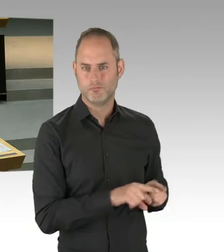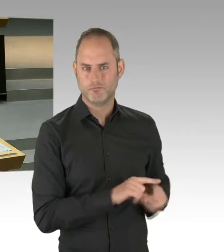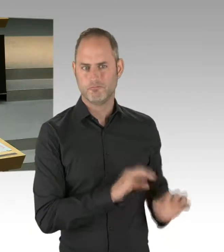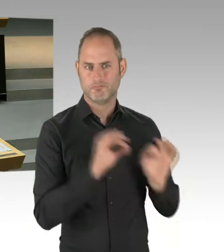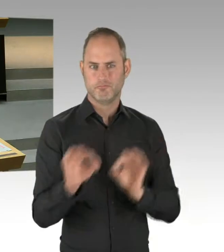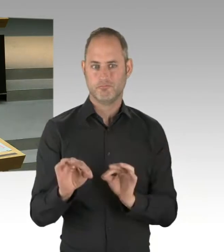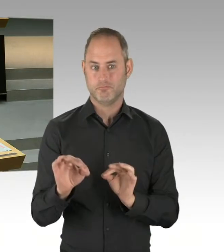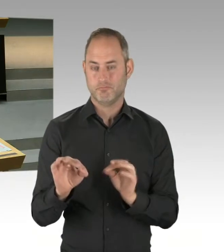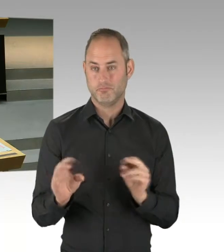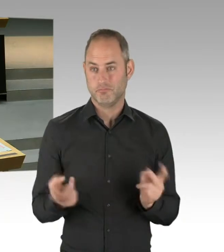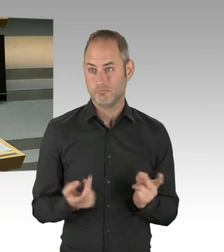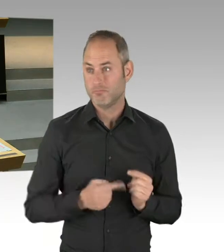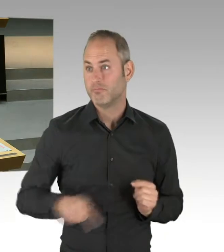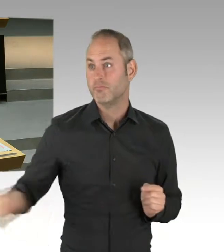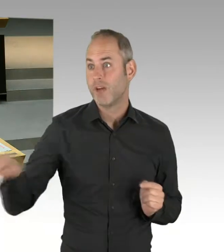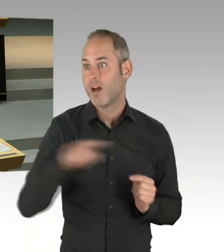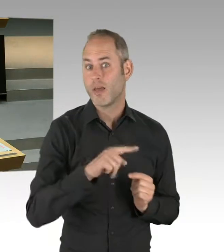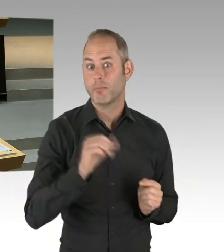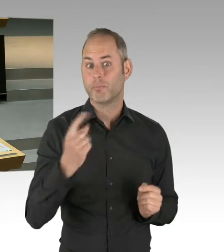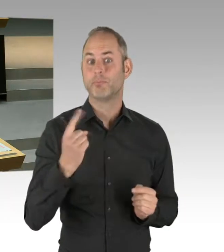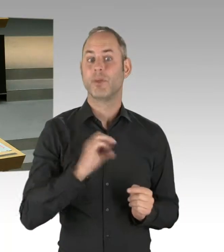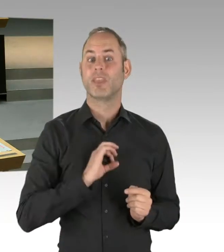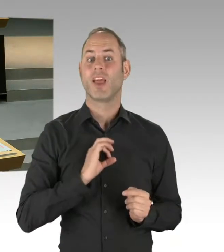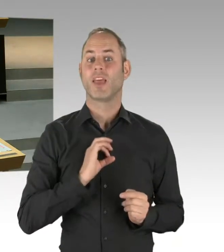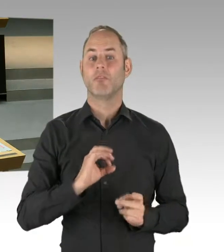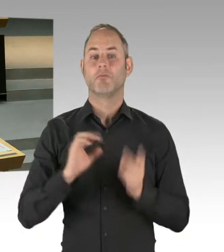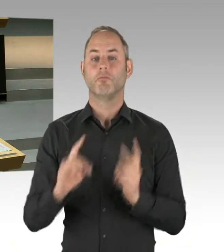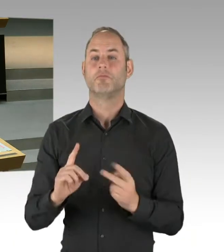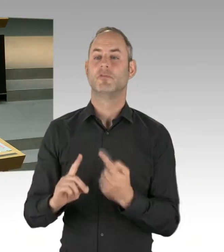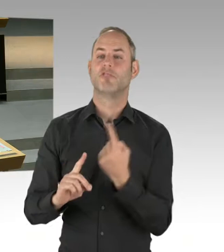Ich glaube, auch bei den Linken ist es so, dass wir starke Bezirksorganisationen,